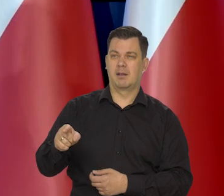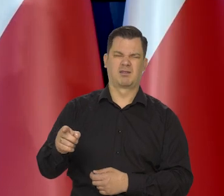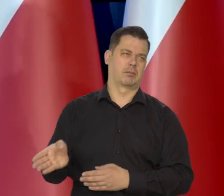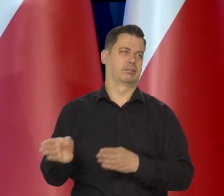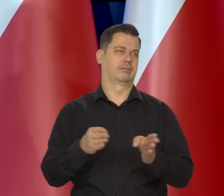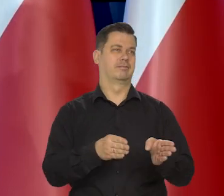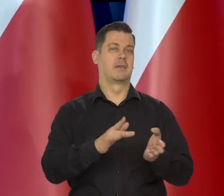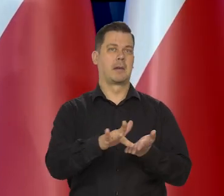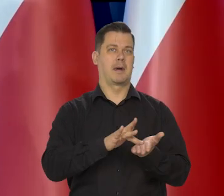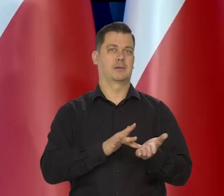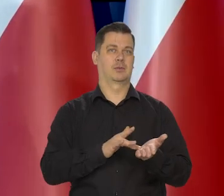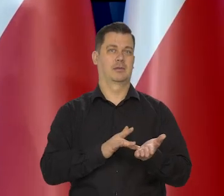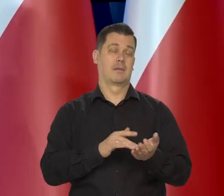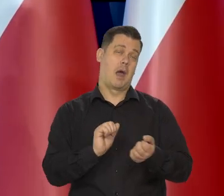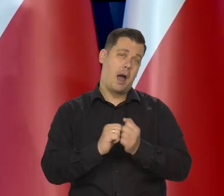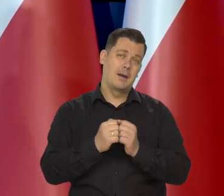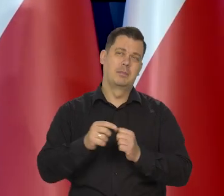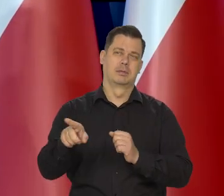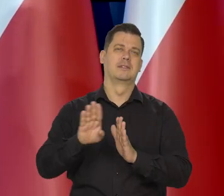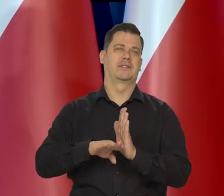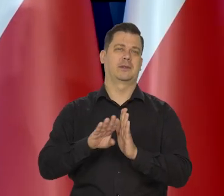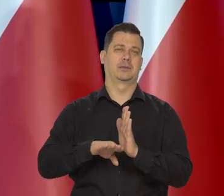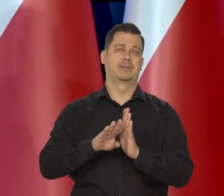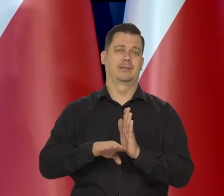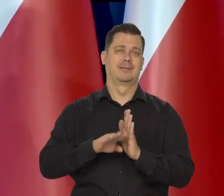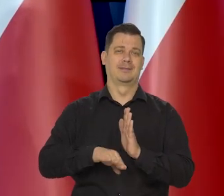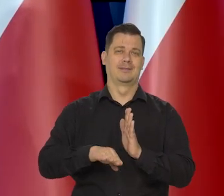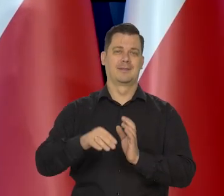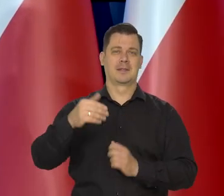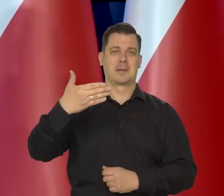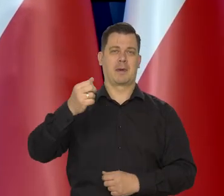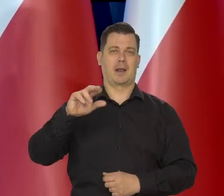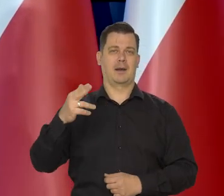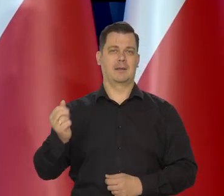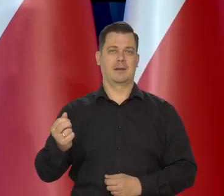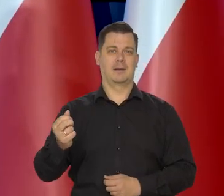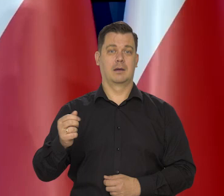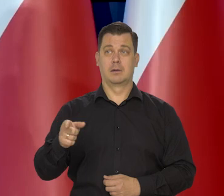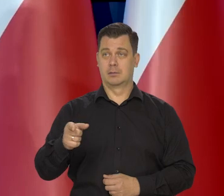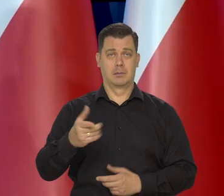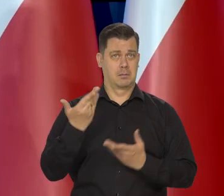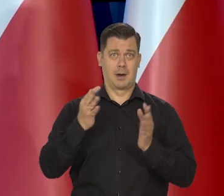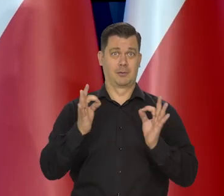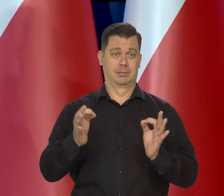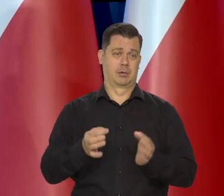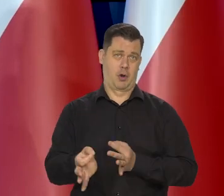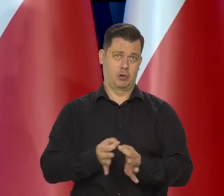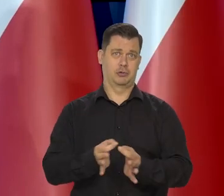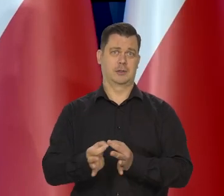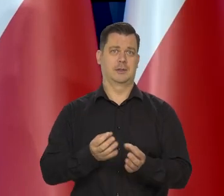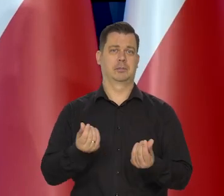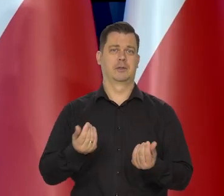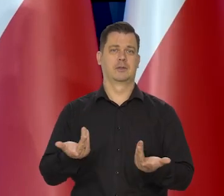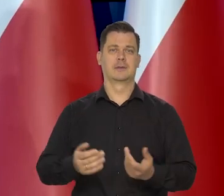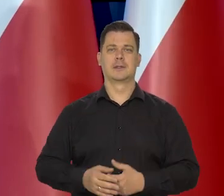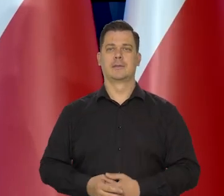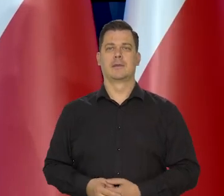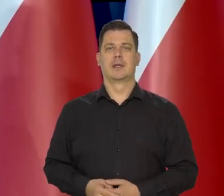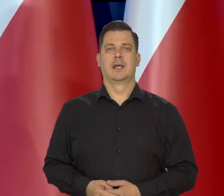Część pozostanie przy tym maśle roślinnym jakiś czas, no bo to znakomicie budżet wspiera.